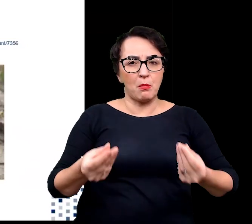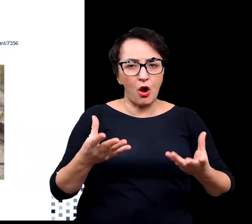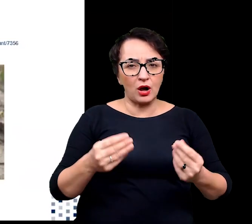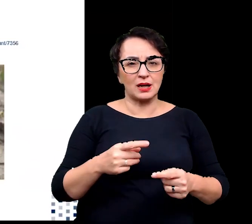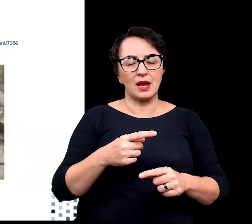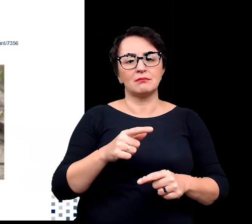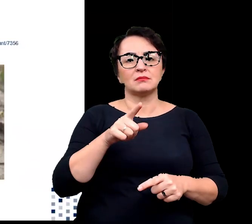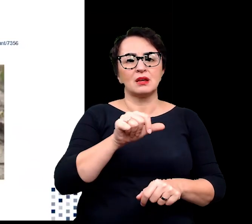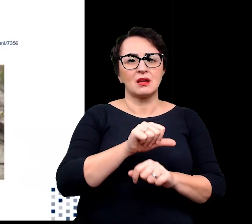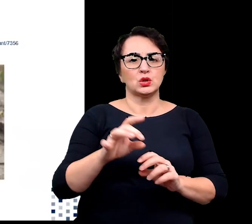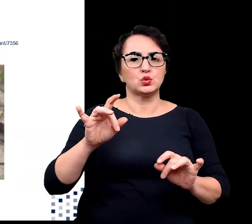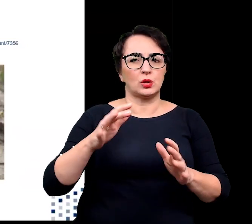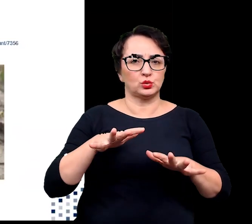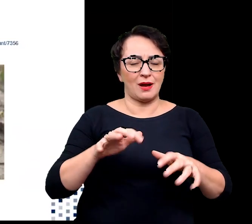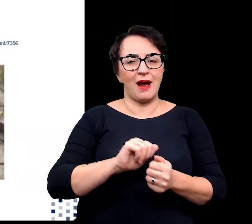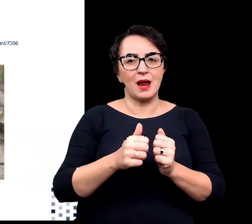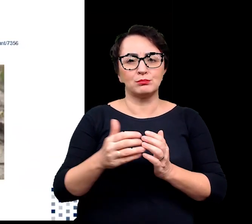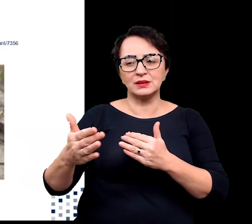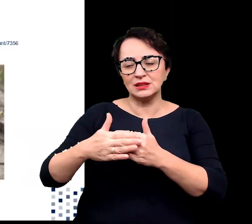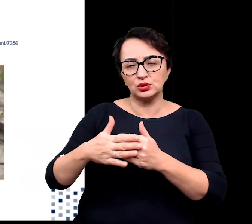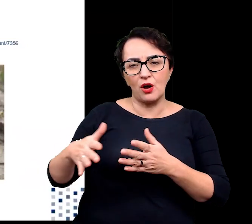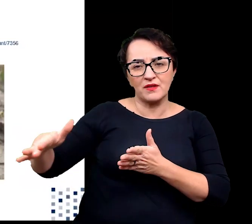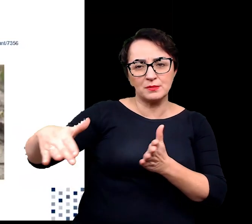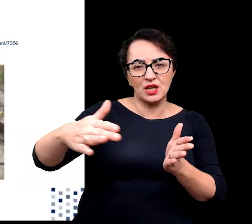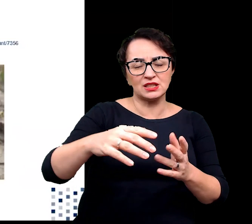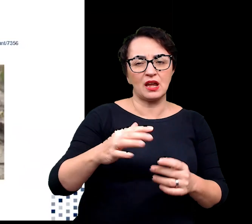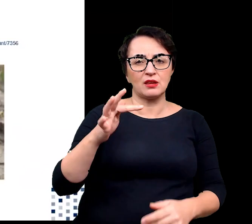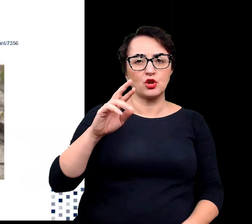np. wzdłuż wybrzeży tropikalnych i subtropikalnych.